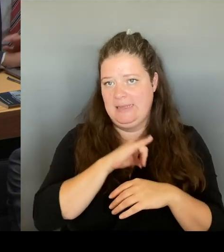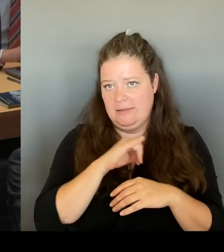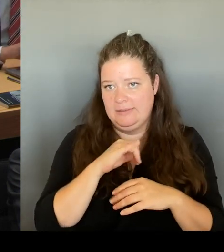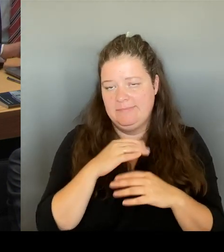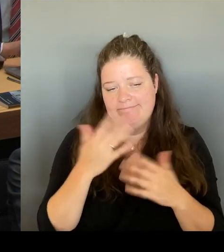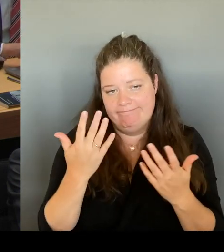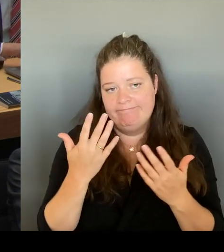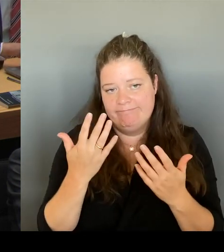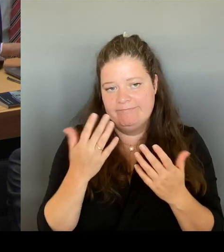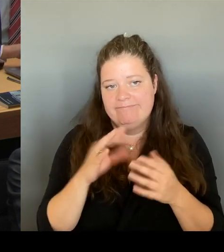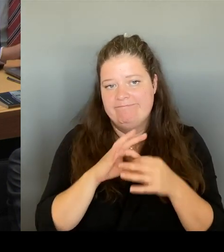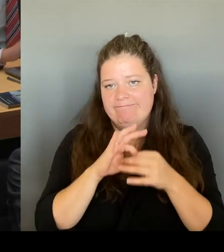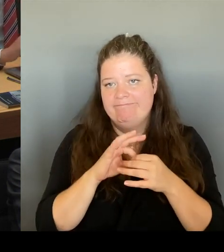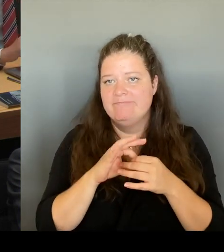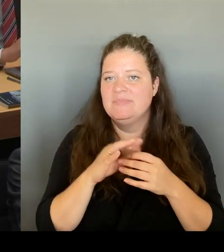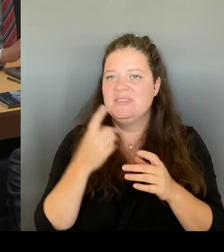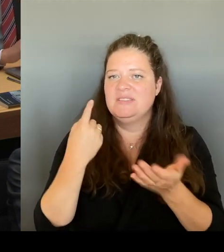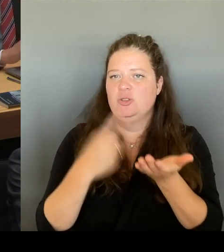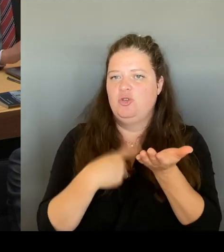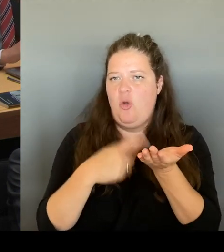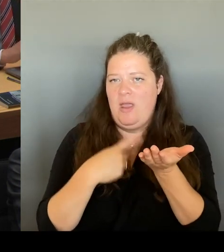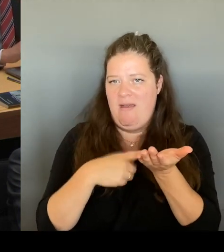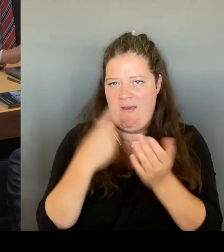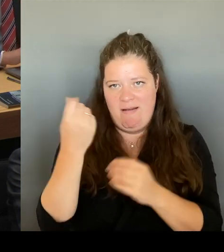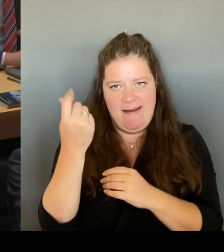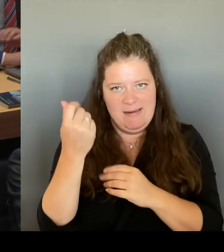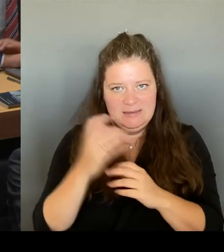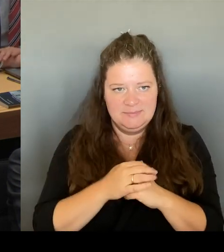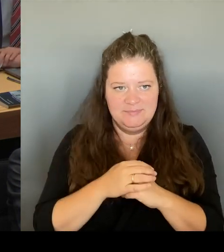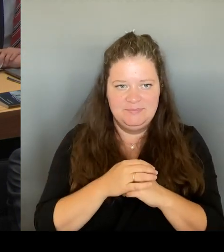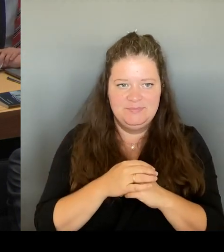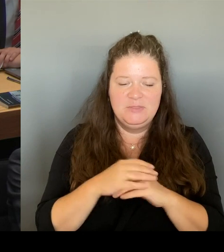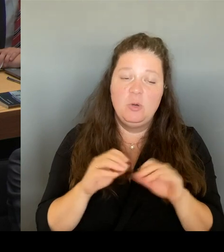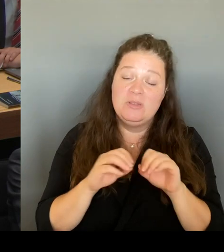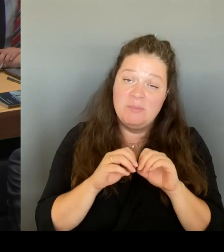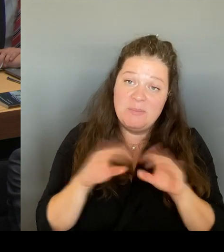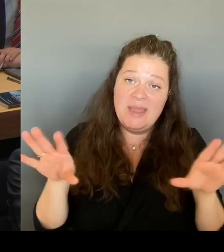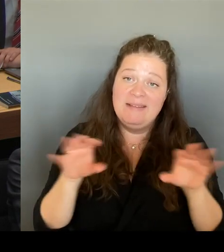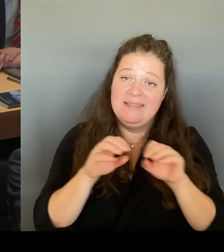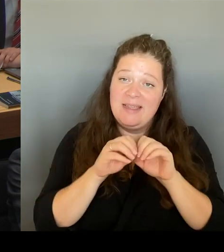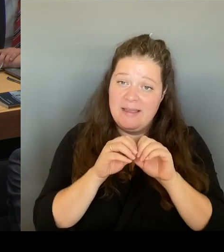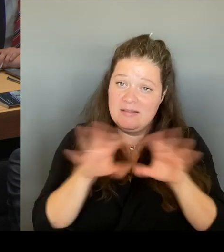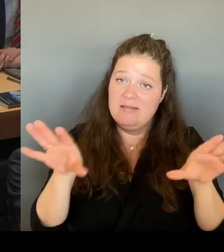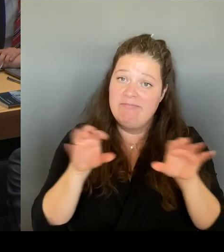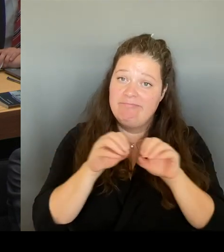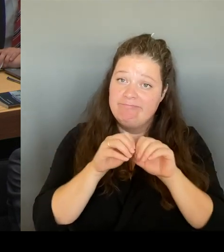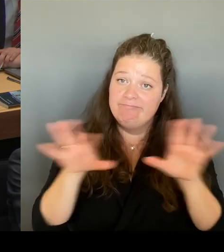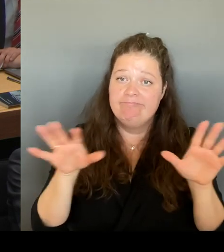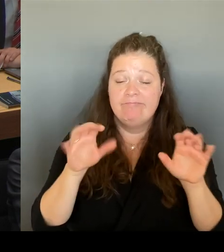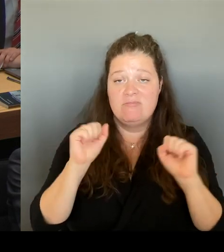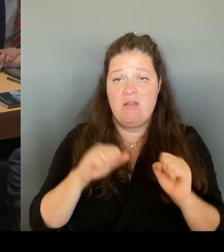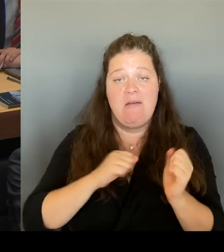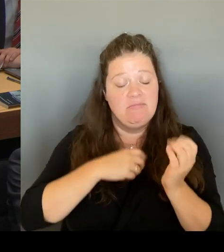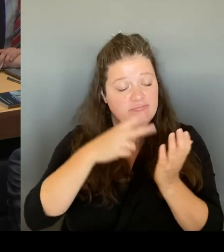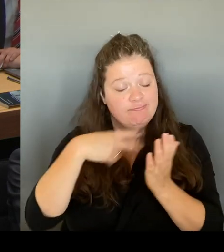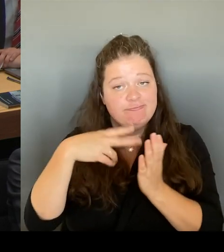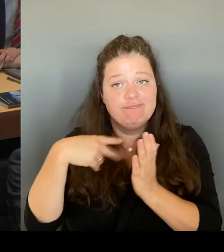Zahlen zu lesen waren, die nicht den tatsächlichen Ausgangssituationen entsprechen.